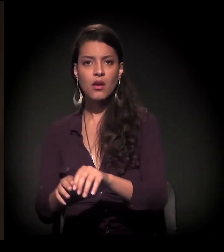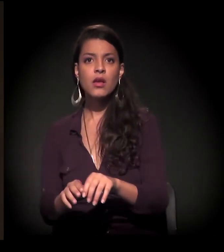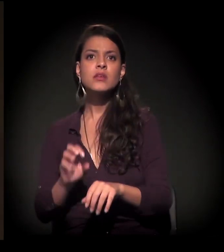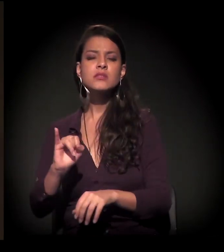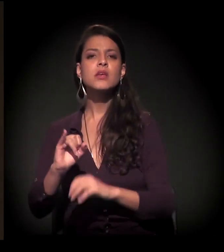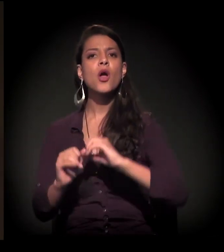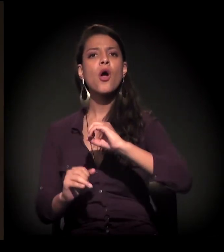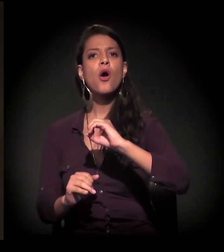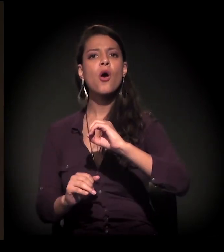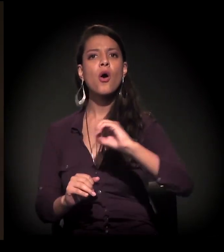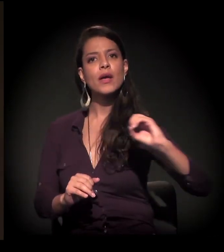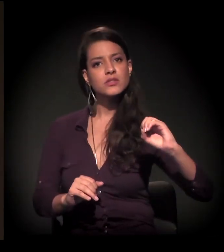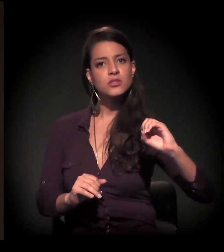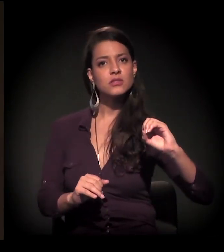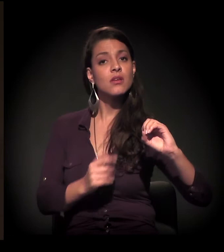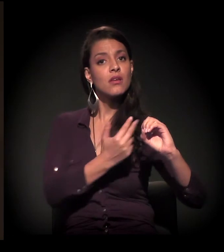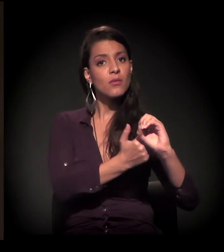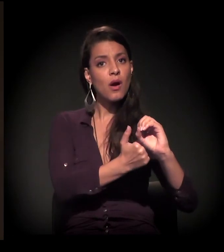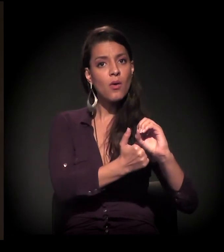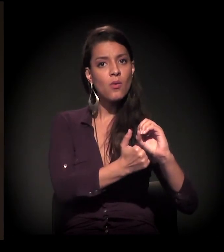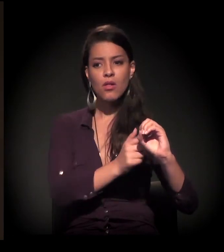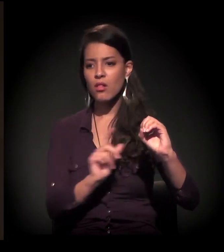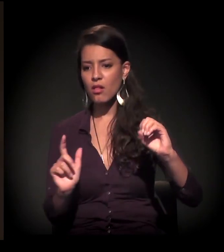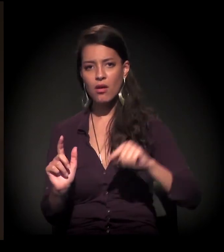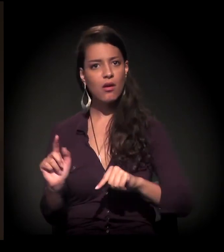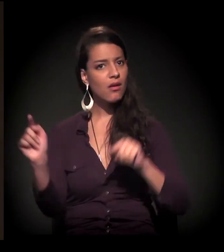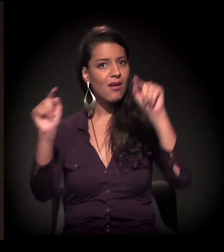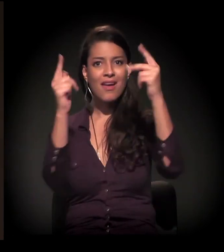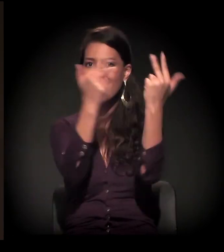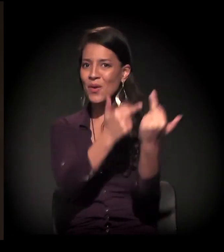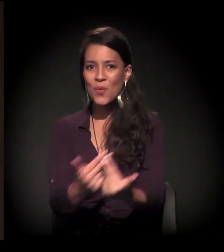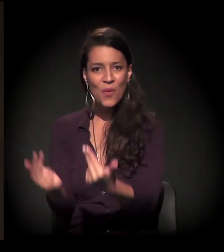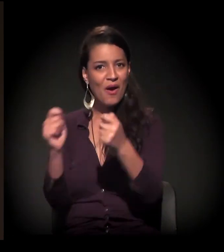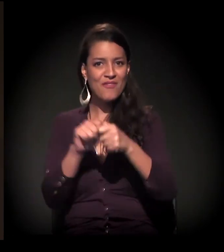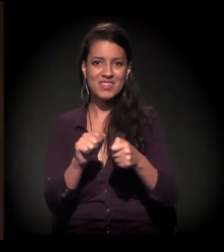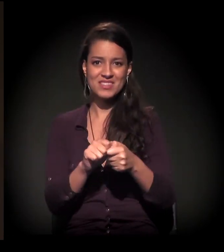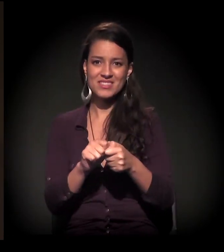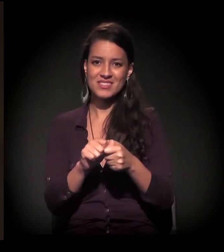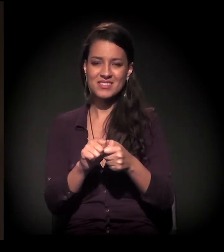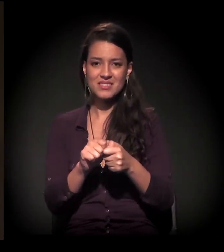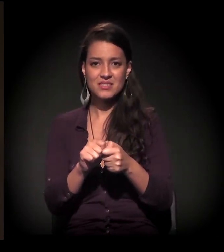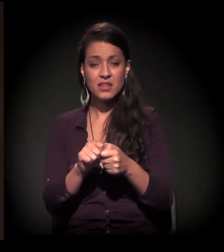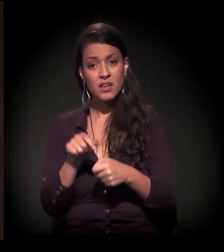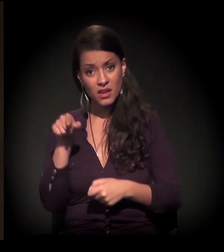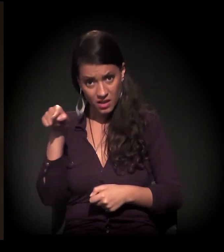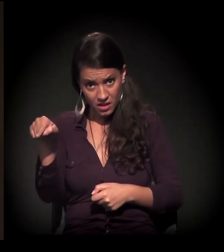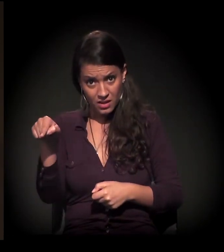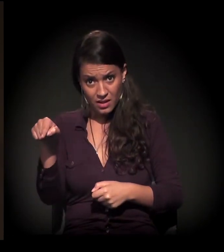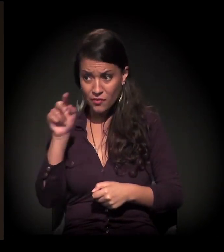é a mesma coisa, e em qualquer região da cidade é a mesma cara. Esse processo está mostrando o seguinte: